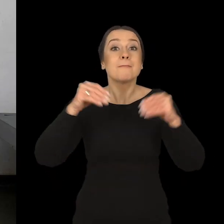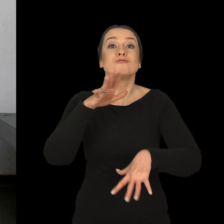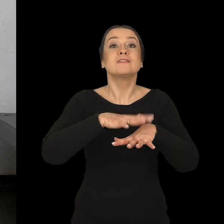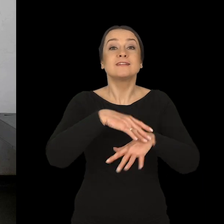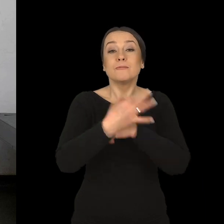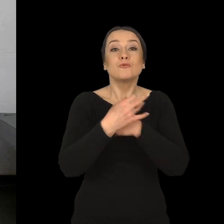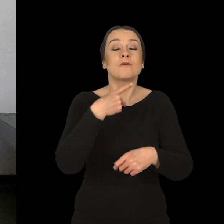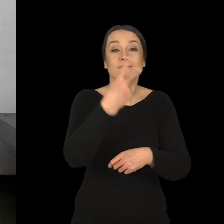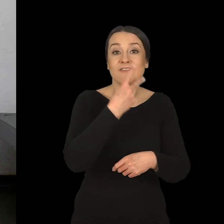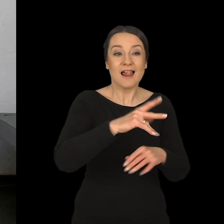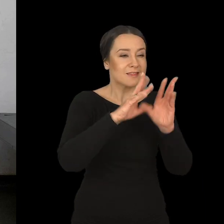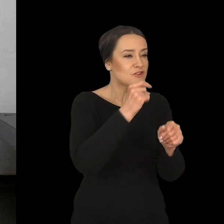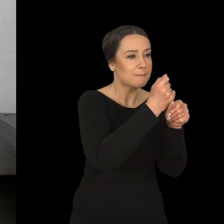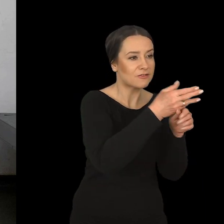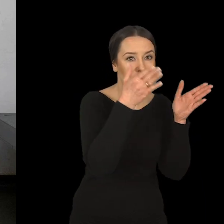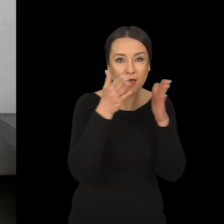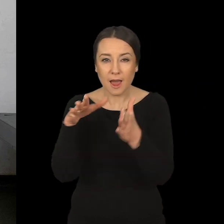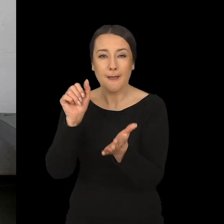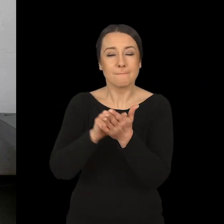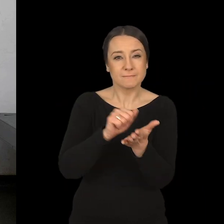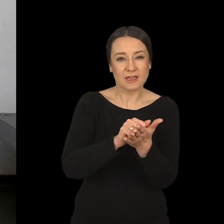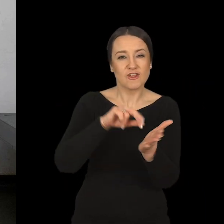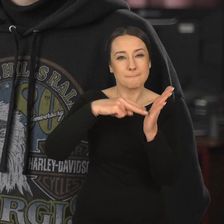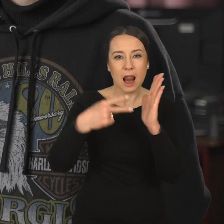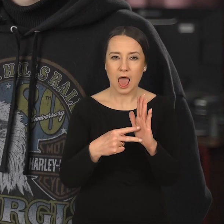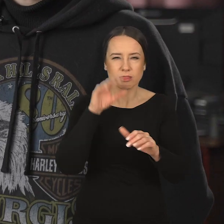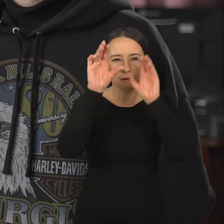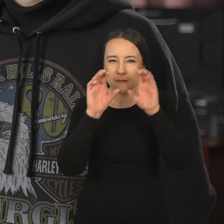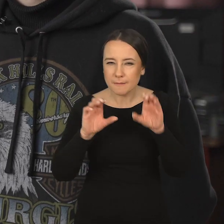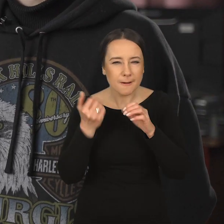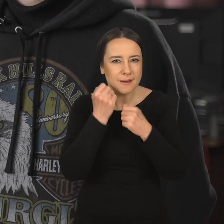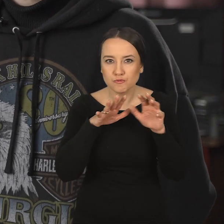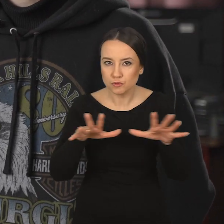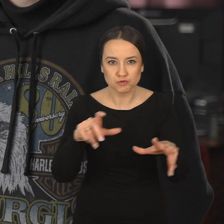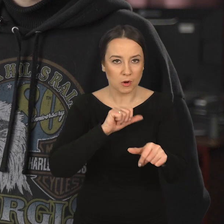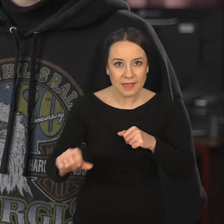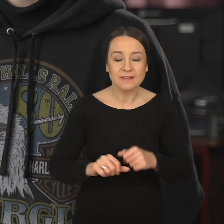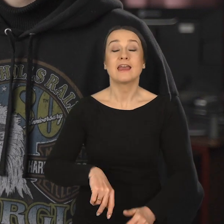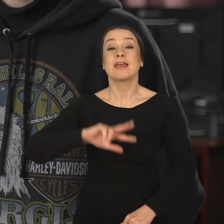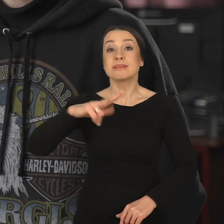że przez pierwsze dwa lata praktycznie przechodzimy przez wszystkie pracownie. Plan zajęć jest bardzo intensywny